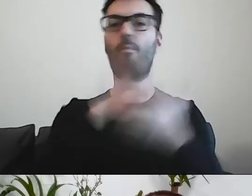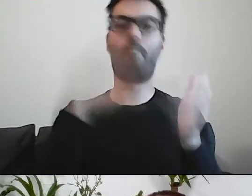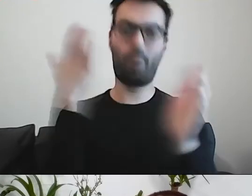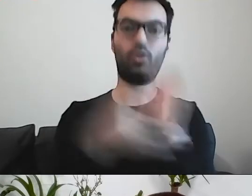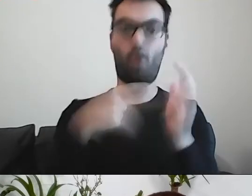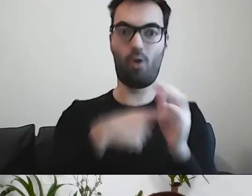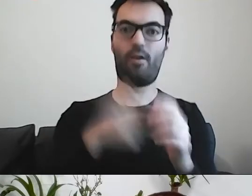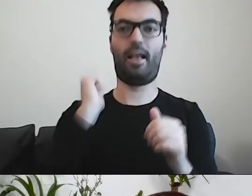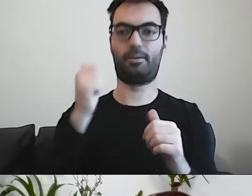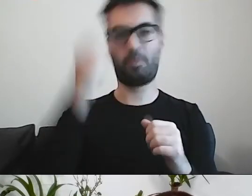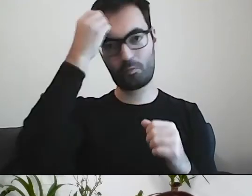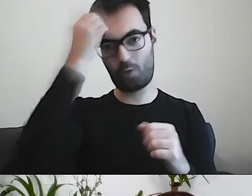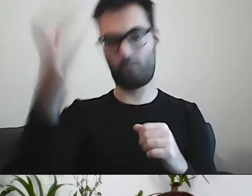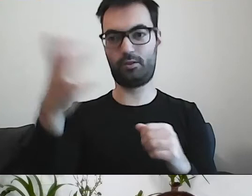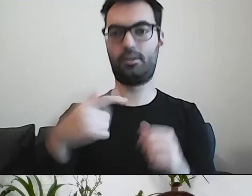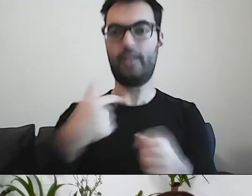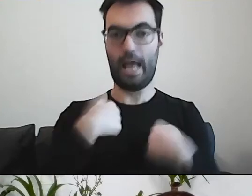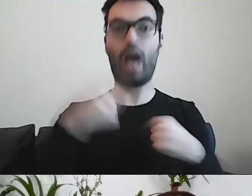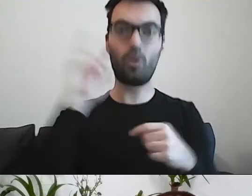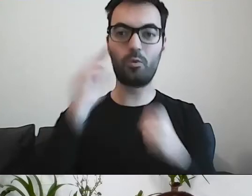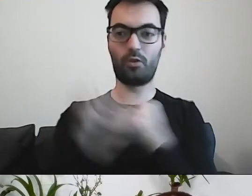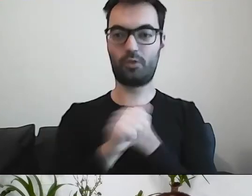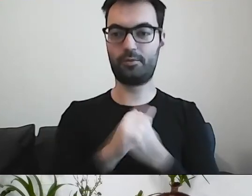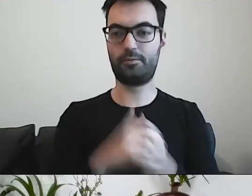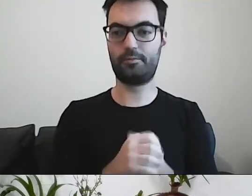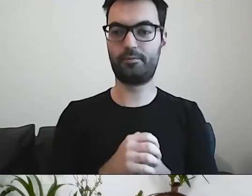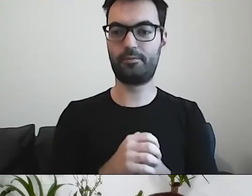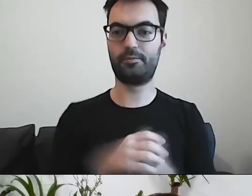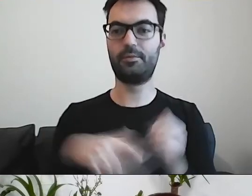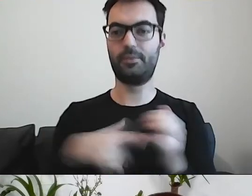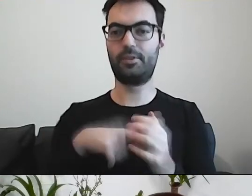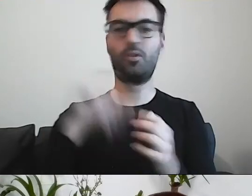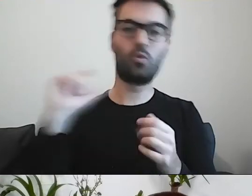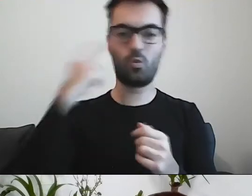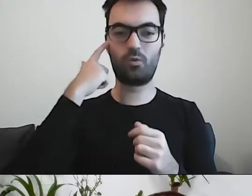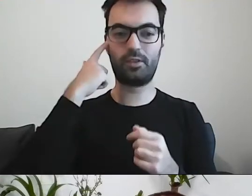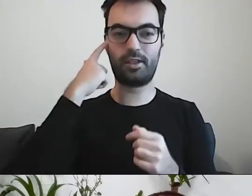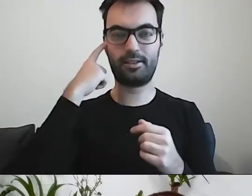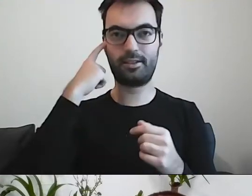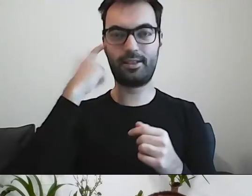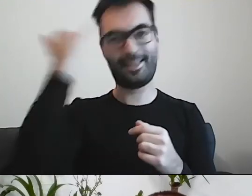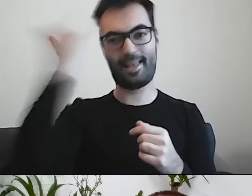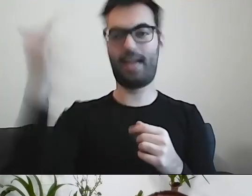On jest mądry, bo ja rozumiem. To jest główna myśl. MAŁGORZATA: I podsumowanie.